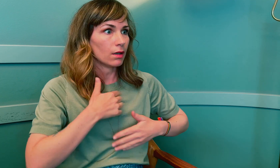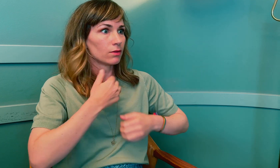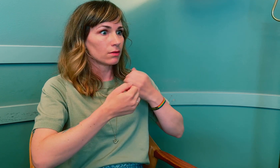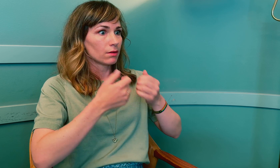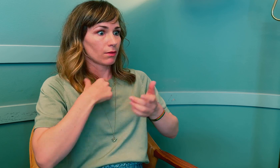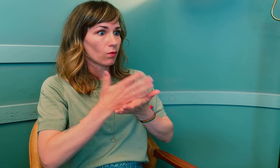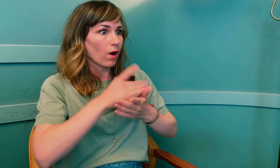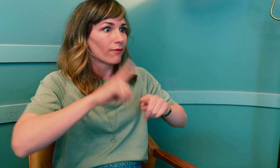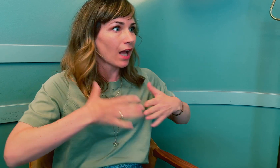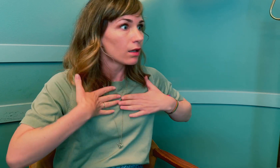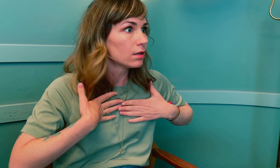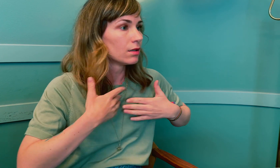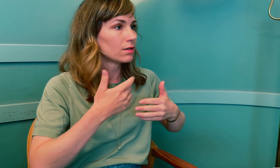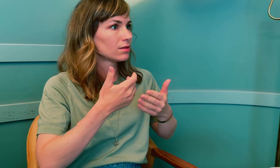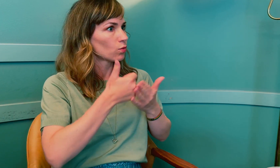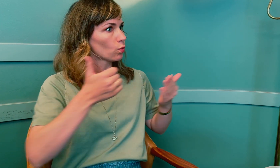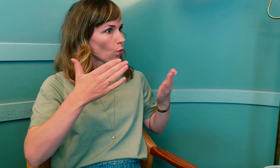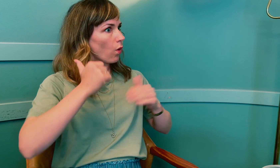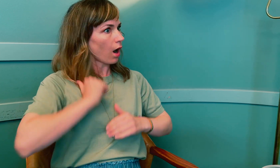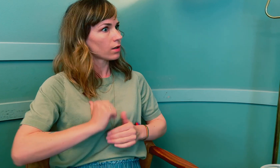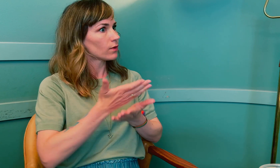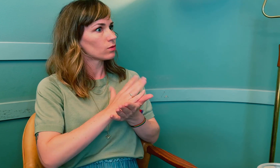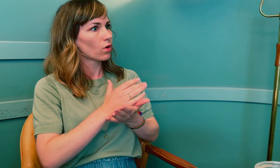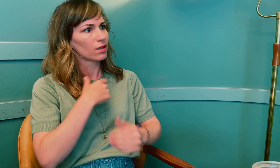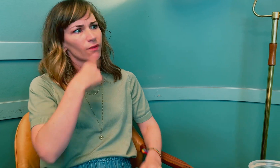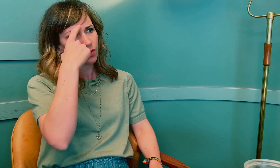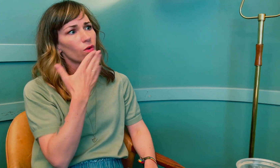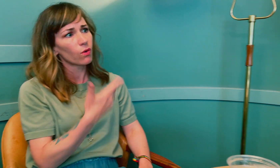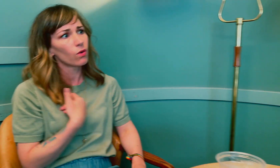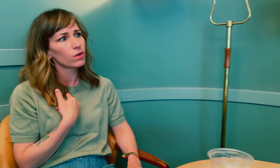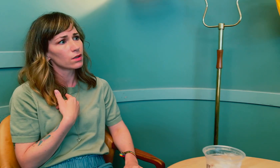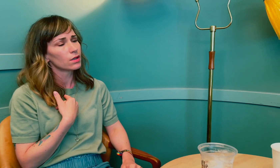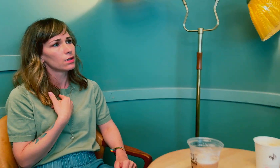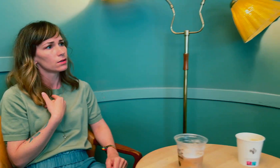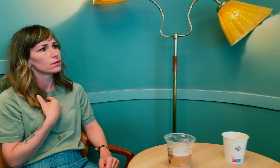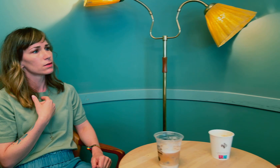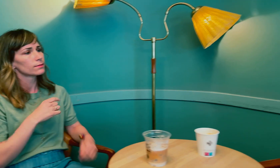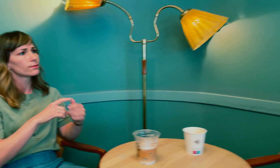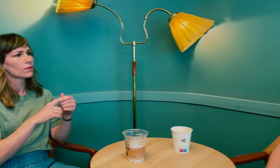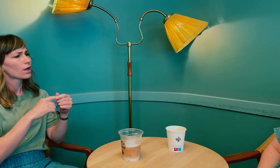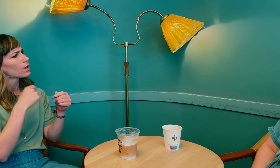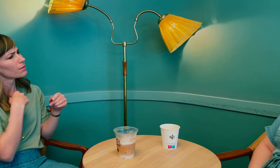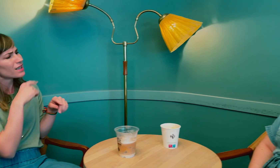kan jeg bli usikker på om jeg gjør en god nok jobb. Det er et stort ansvar å tolke, så jeg forstår det godt.